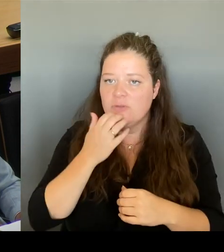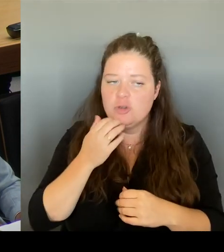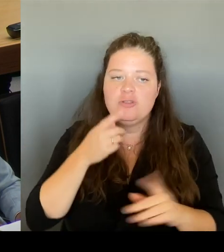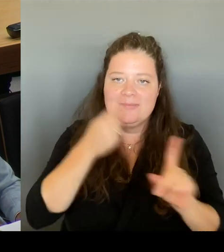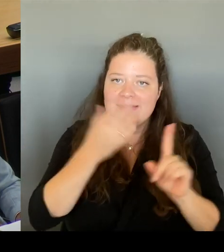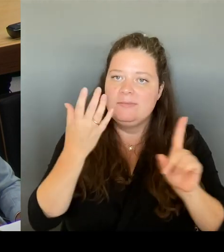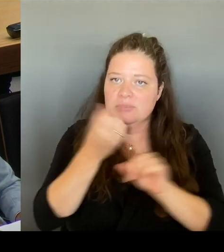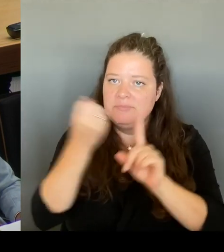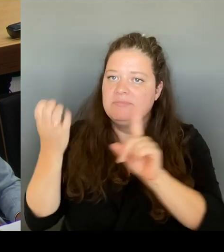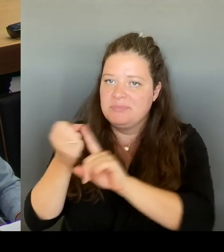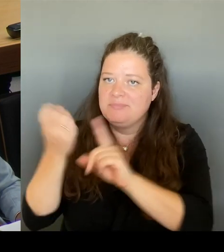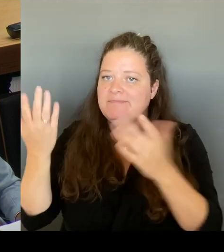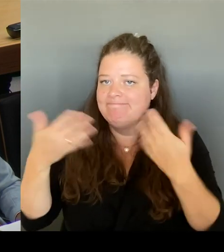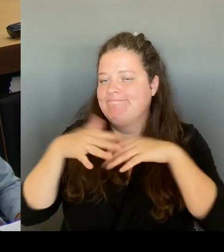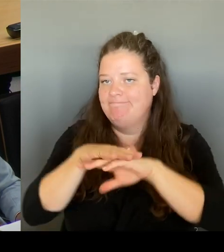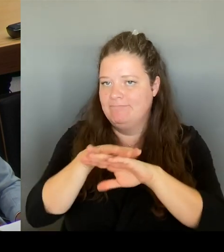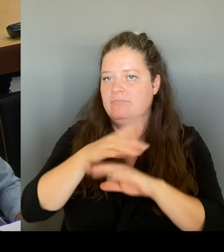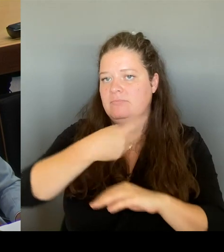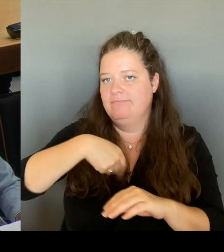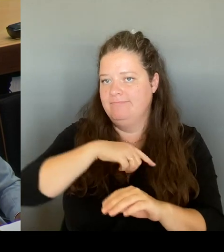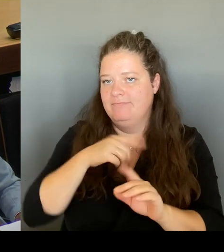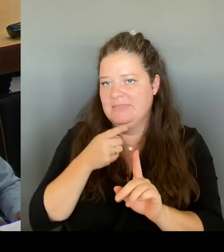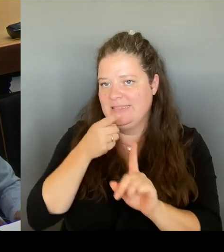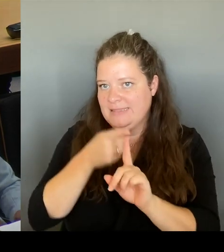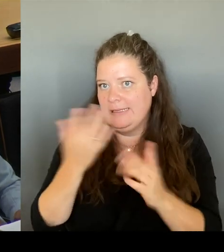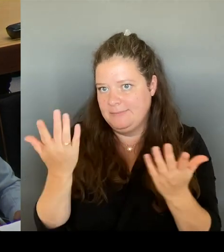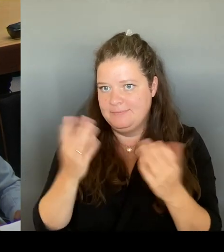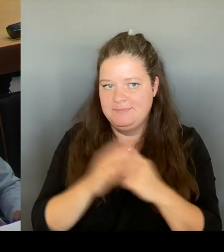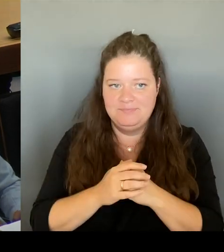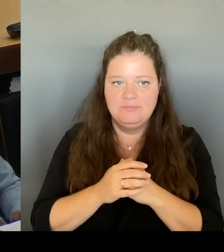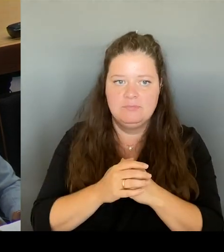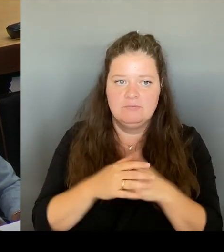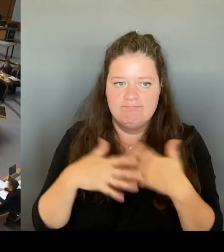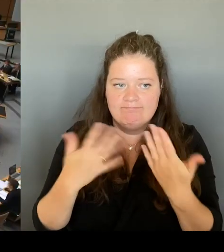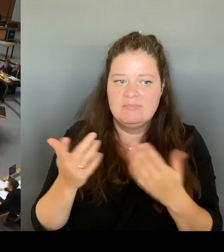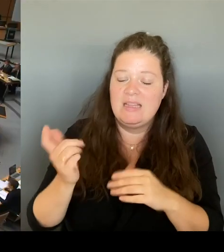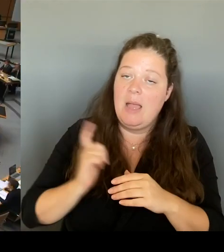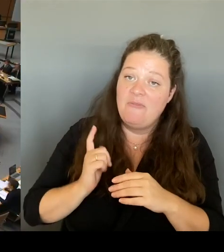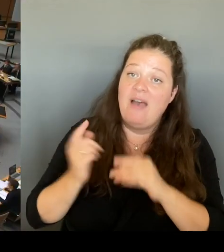abwarten und zu unserer Entscheidungsgrundlage mitbeziehen. (Beifall) (Rednerwechsel)